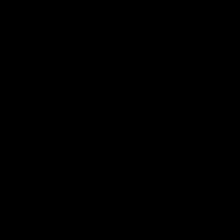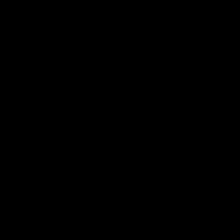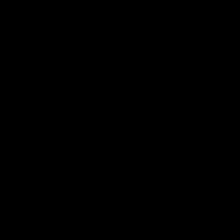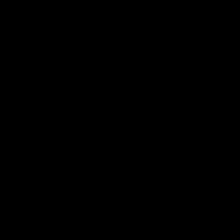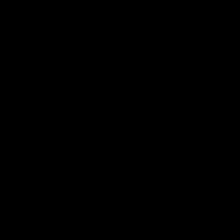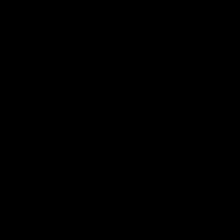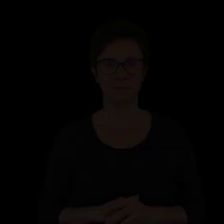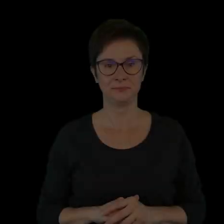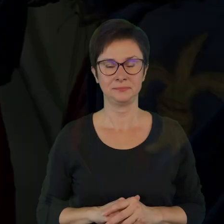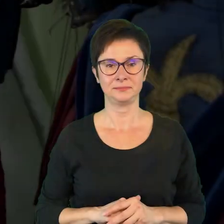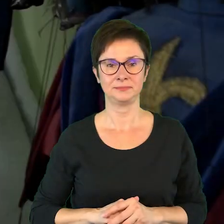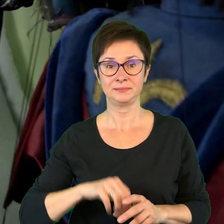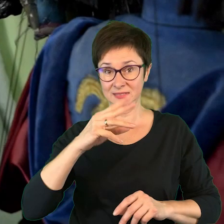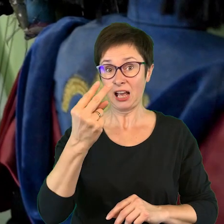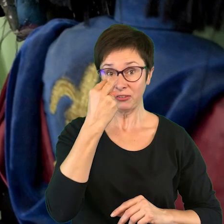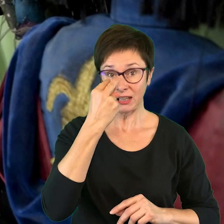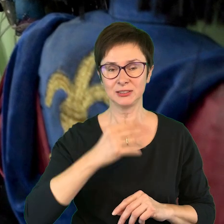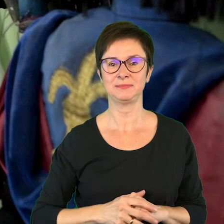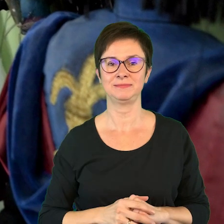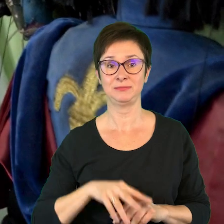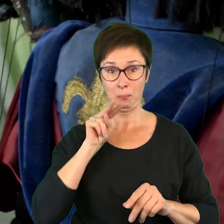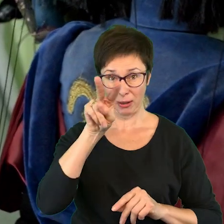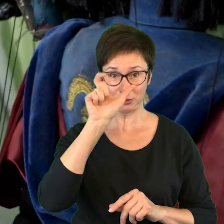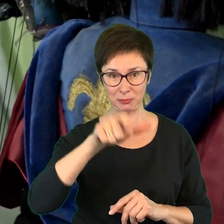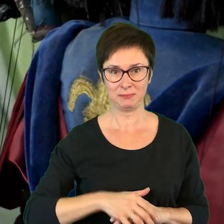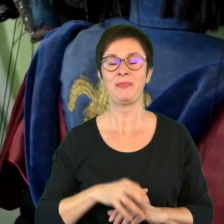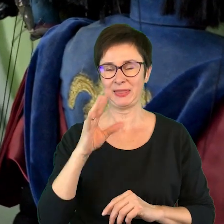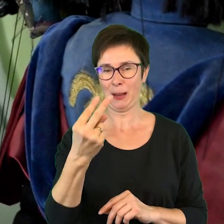Yyy - chrząknięcie Tak widać? - Widać. Na ciebie patrzeć? - Na mnie.